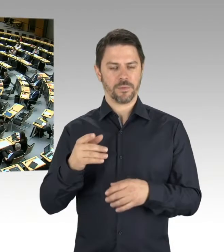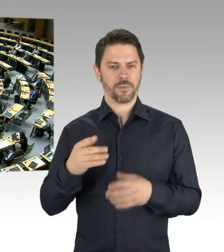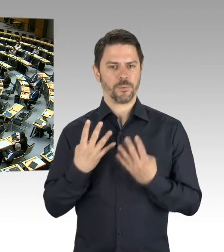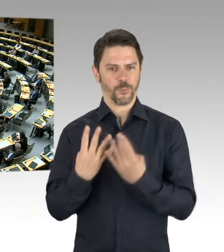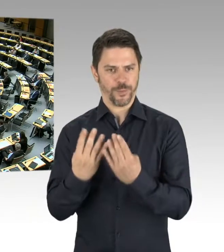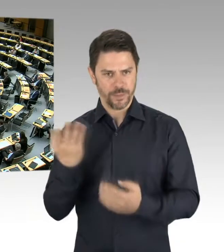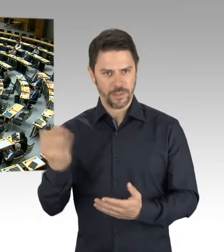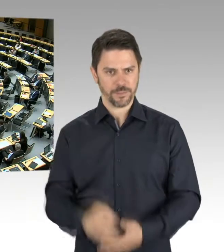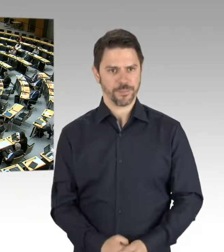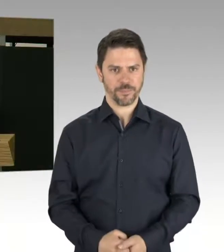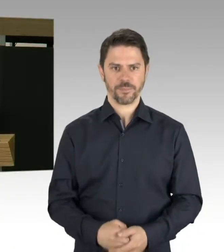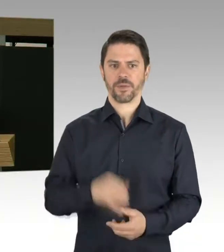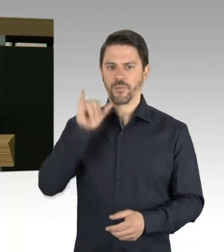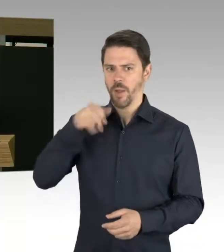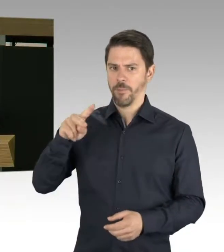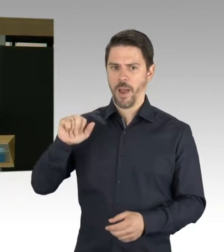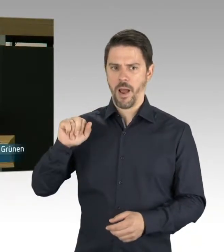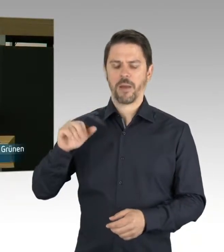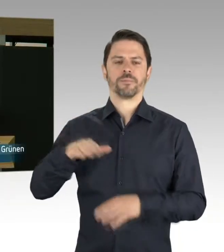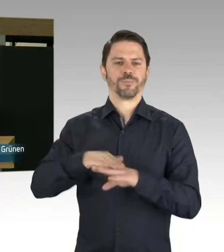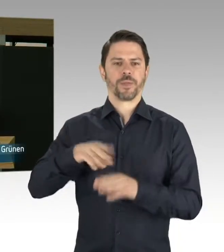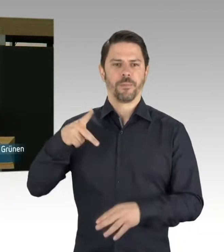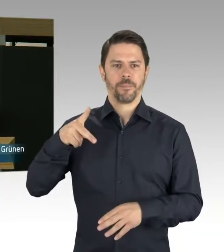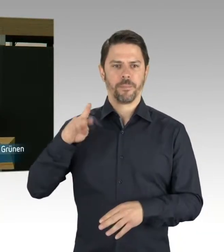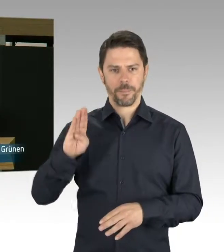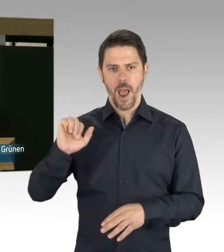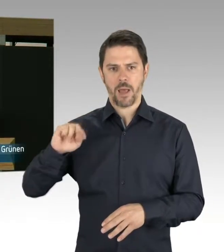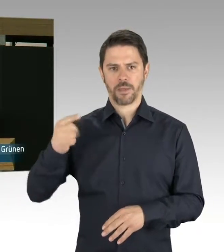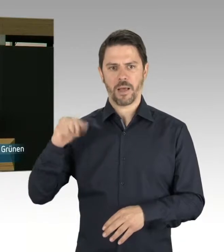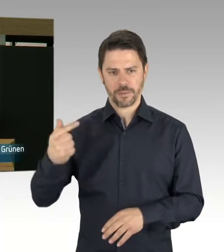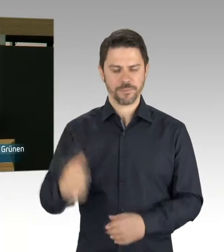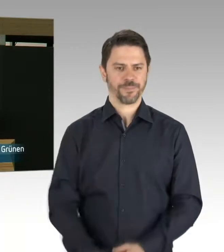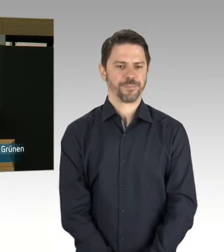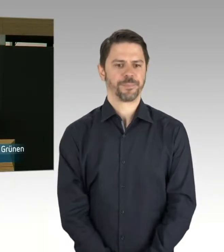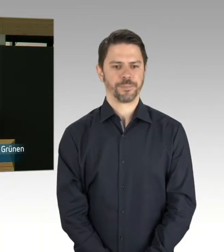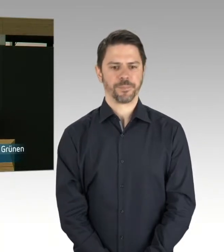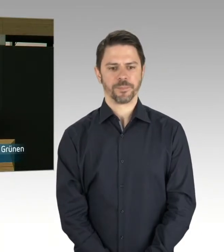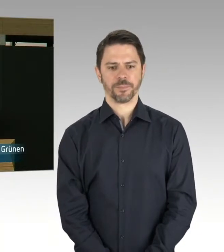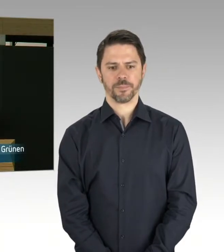(Rednerwechsel) Herr Präsident, meine Damen und Herren, ich frage den Senat: Welche konkreten Probleme gibt es derzeit